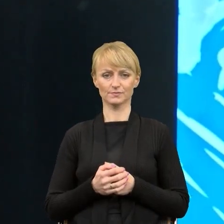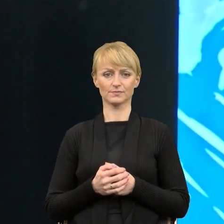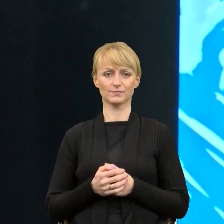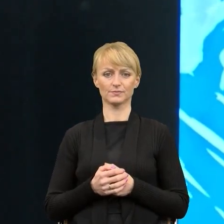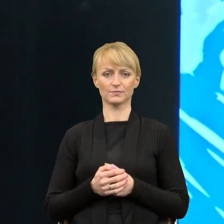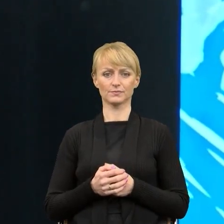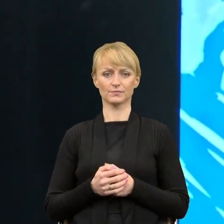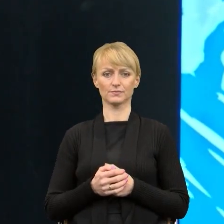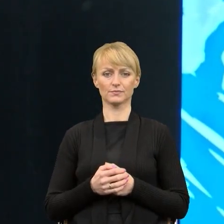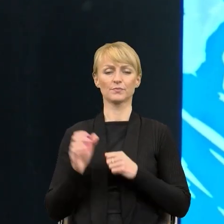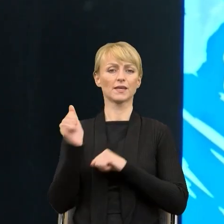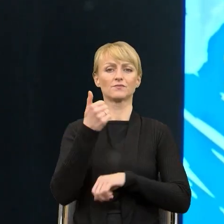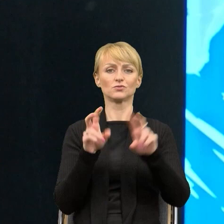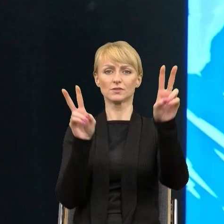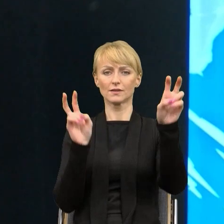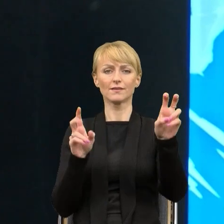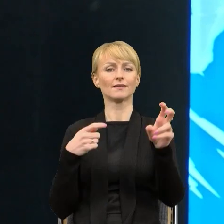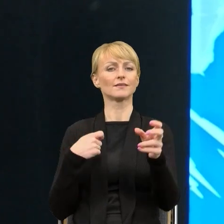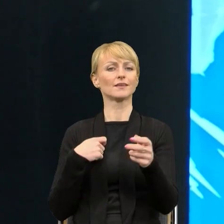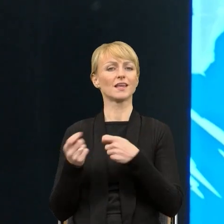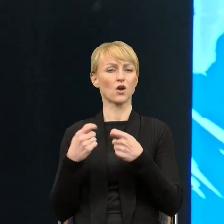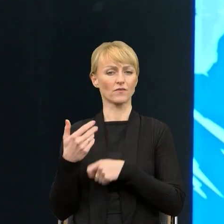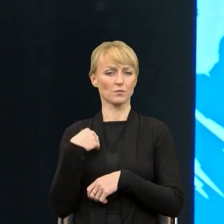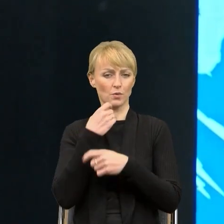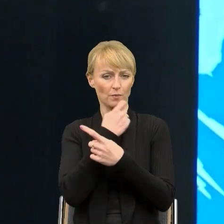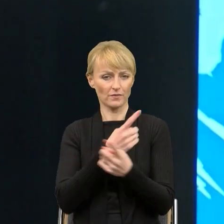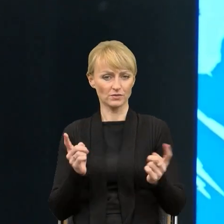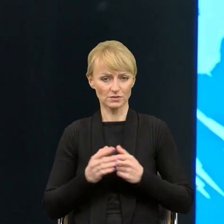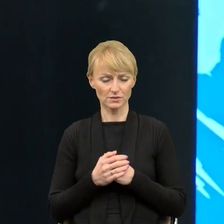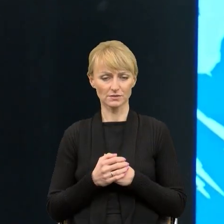Pierwsza wypowiedź kierownika, 'Ja już nie rozumiem pism napisanych przez moich pracowników',